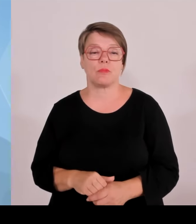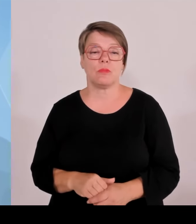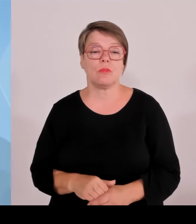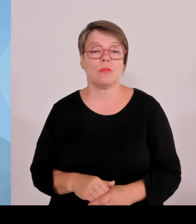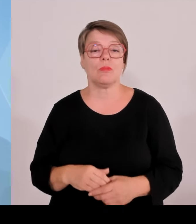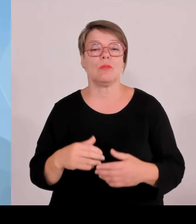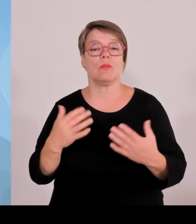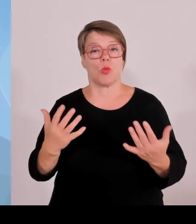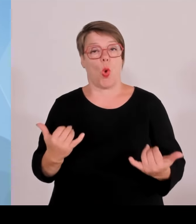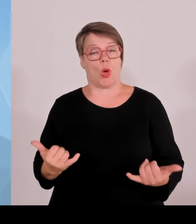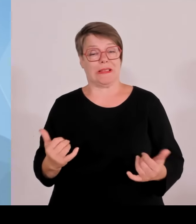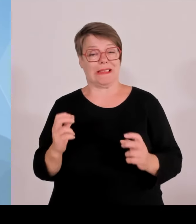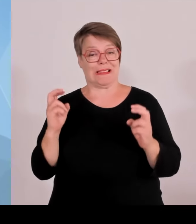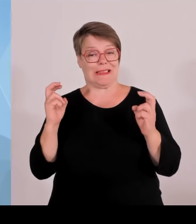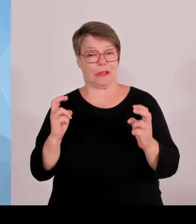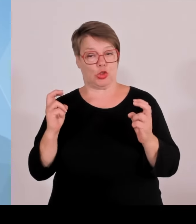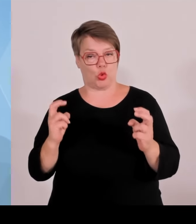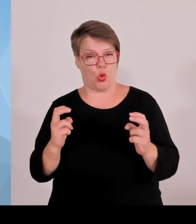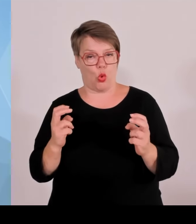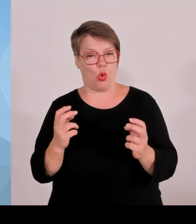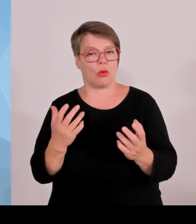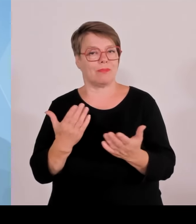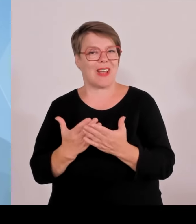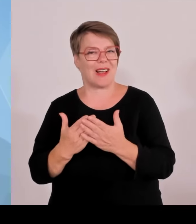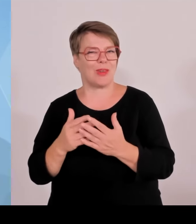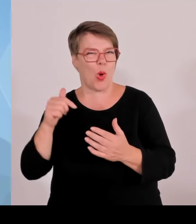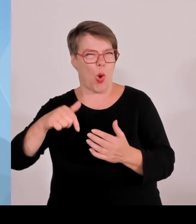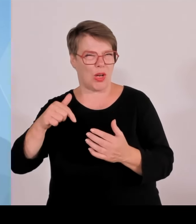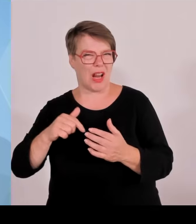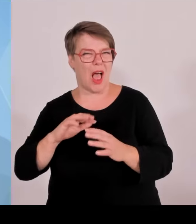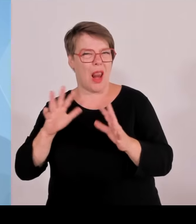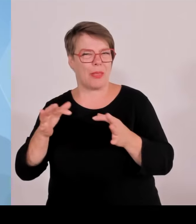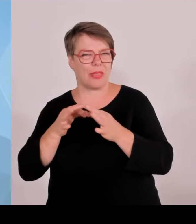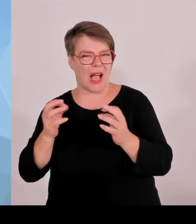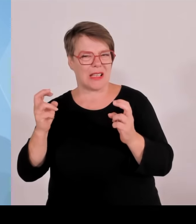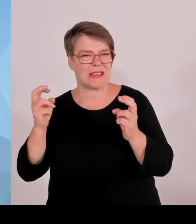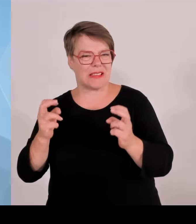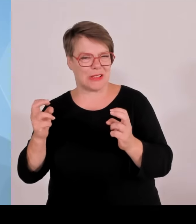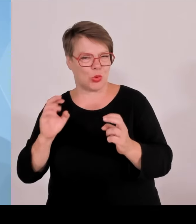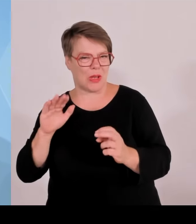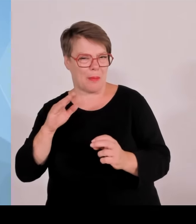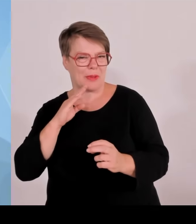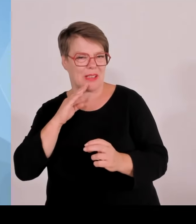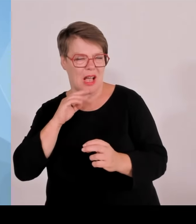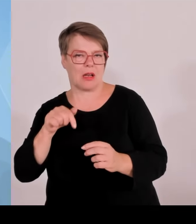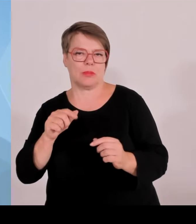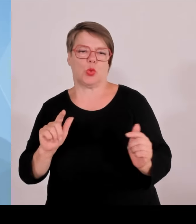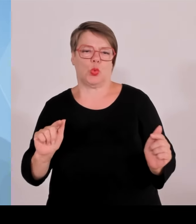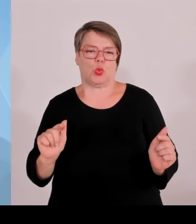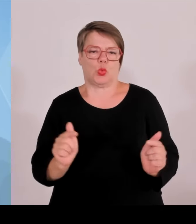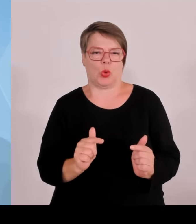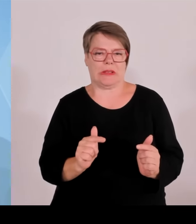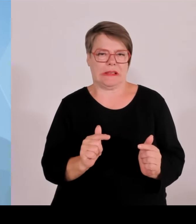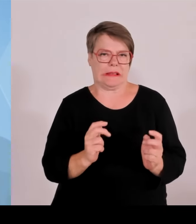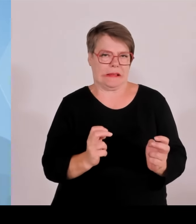Das bezieht sich auf den Sport, weil wir ein vorbildliches Gastgeberland bei der Fußball EM 2024 waren.